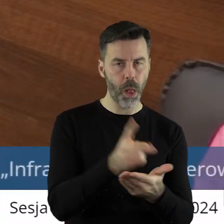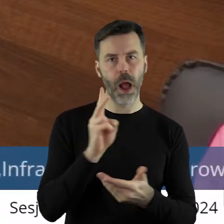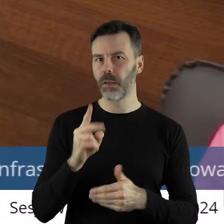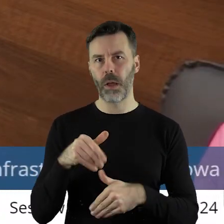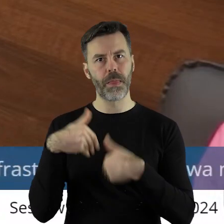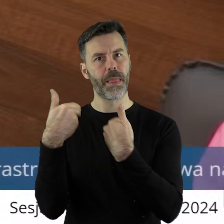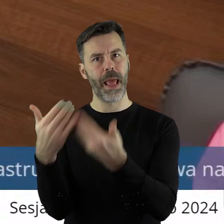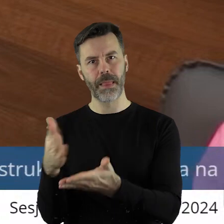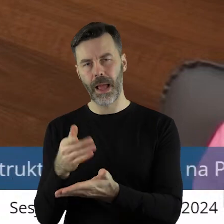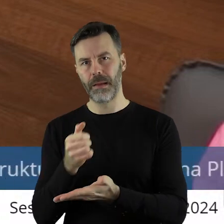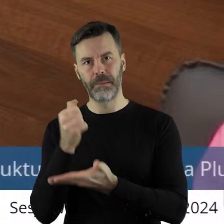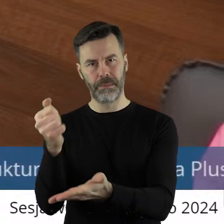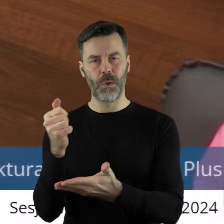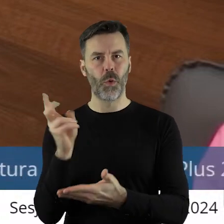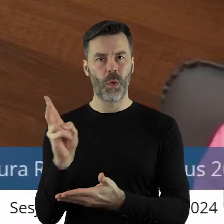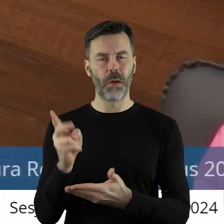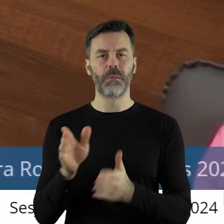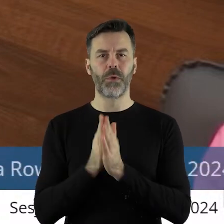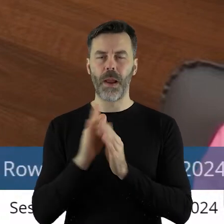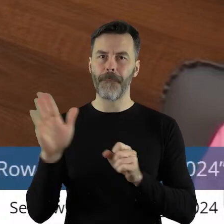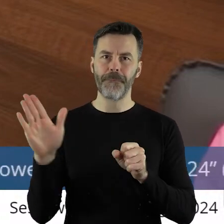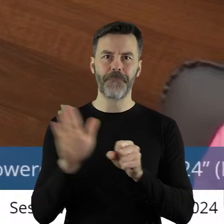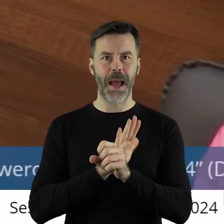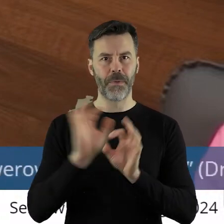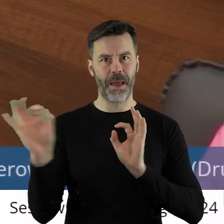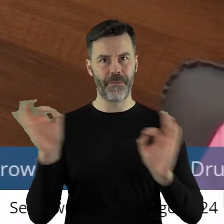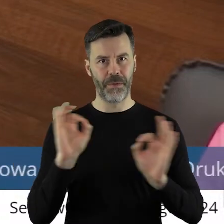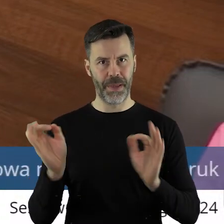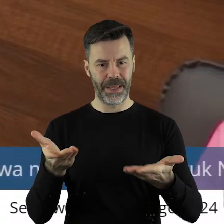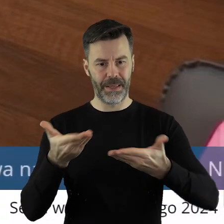jak również tych, które nie otrzymują dofinansowania.